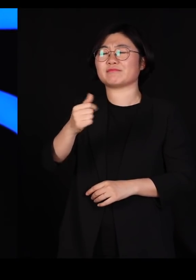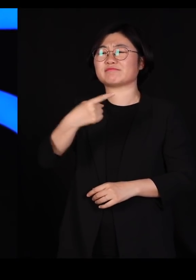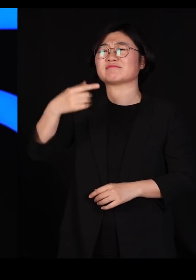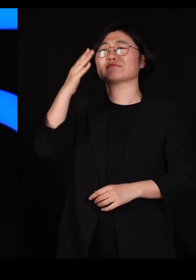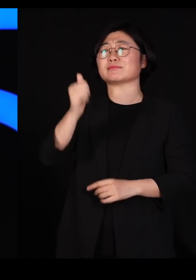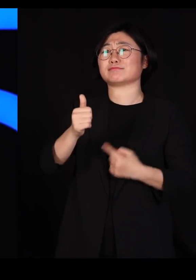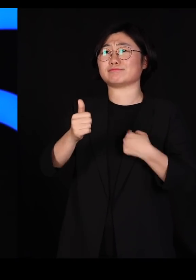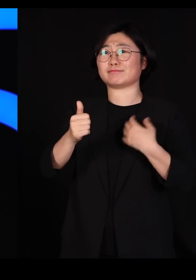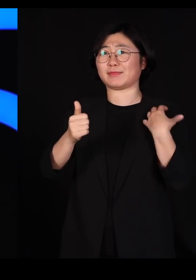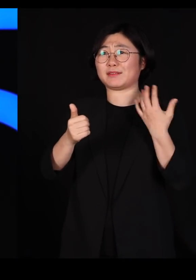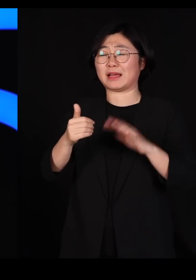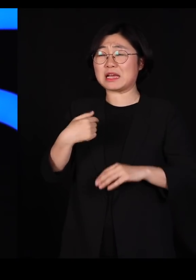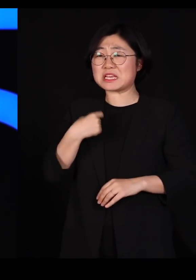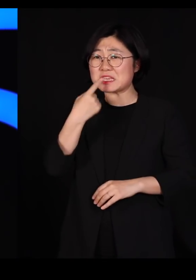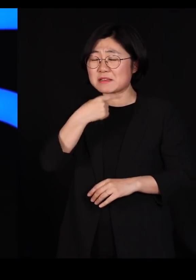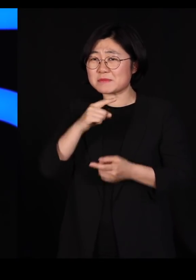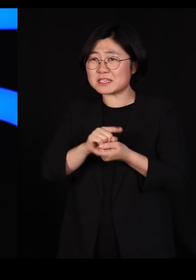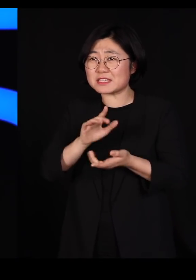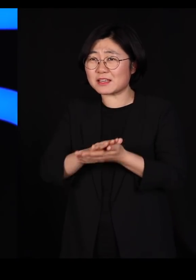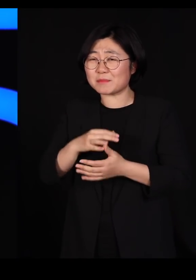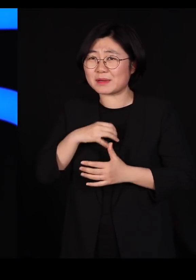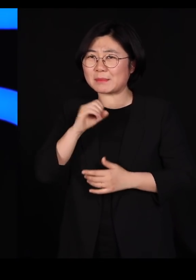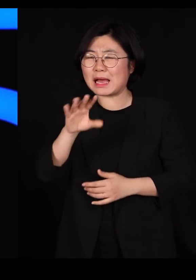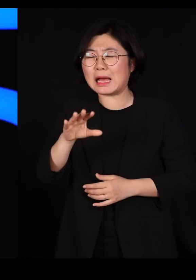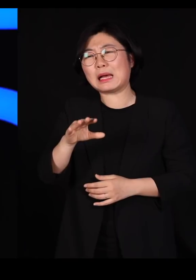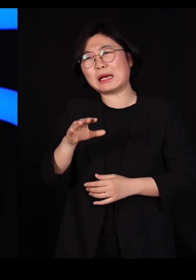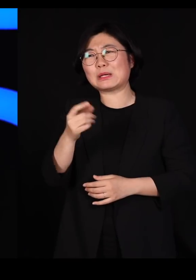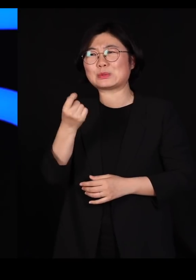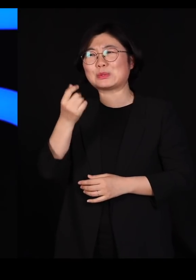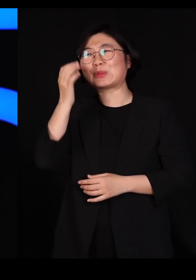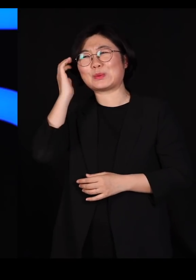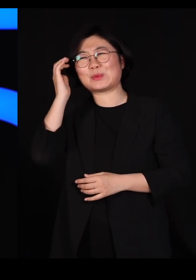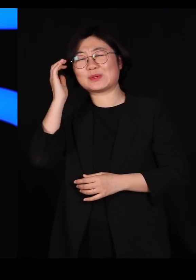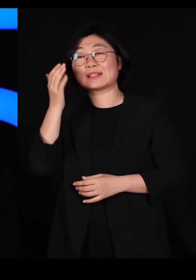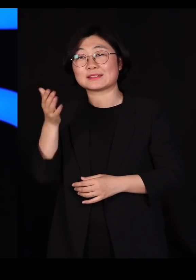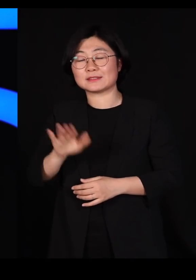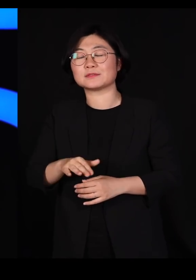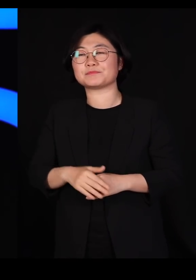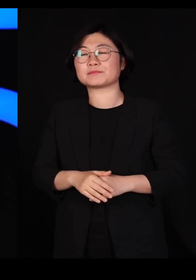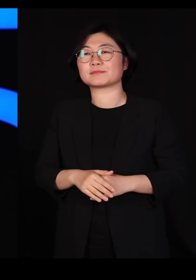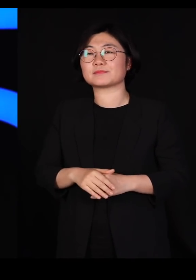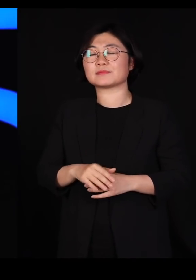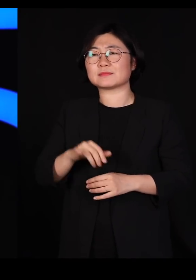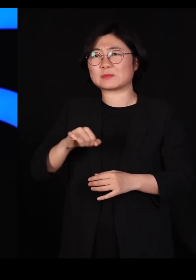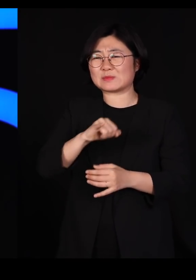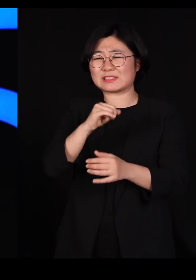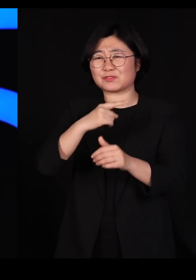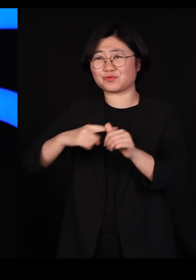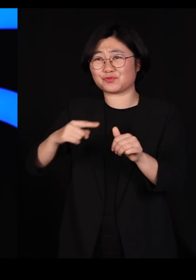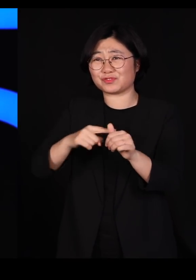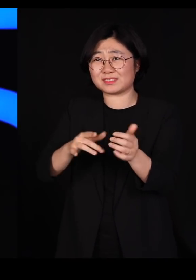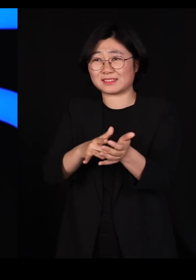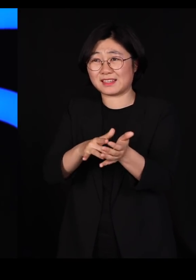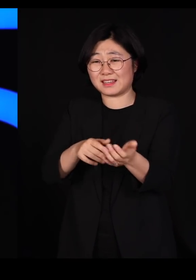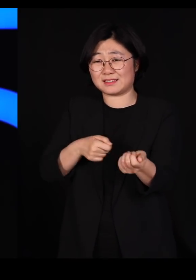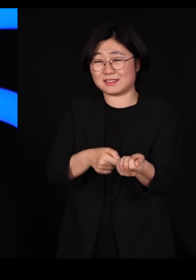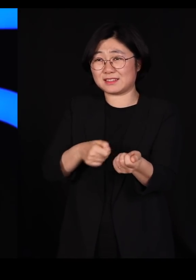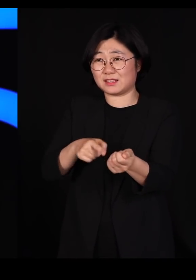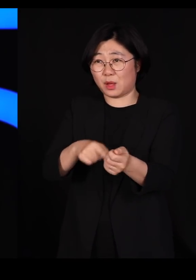제 입에서 이런 말 나오면 참 안되겠지만 살충제를 기왕에 만든다고 하면